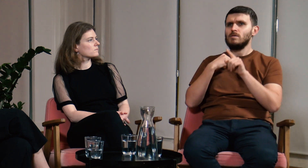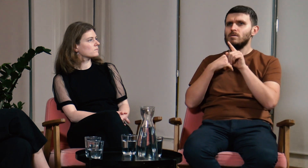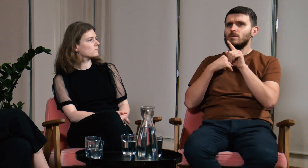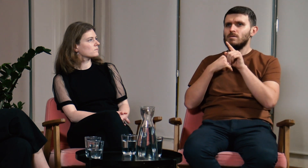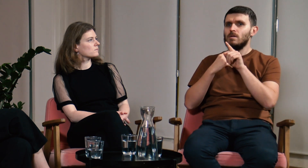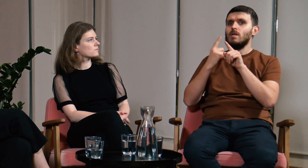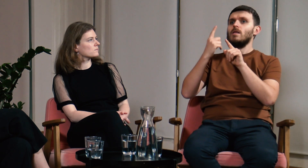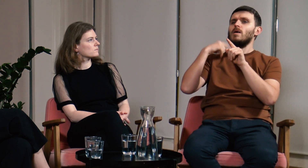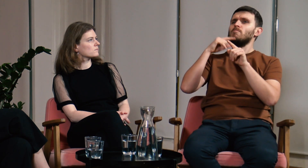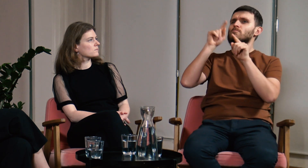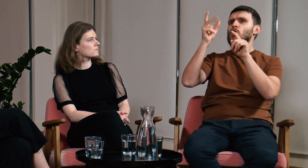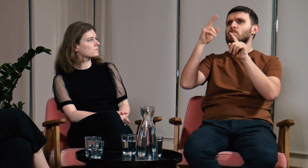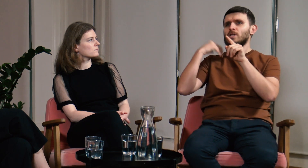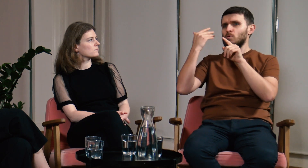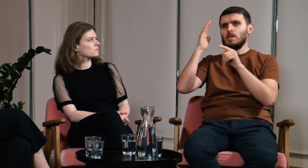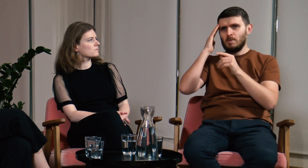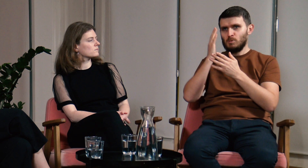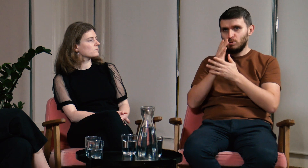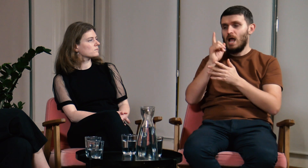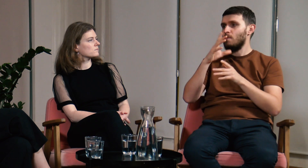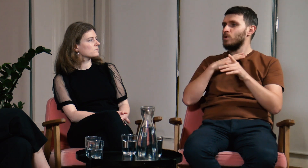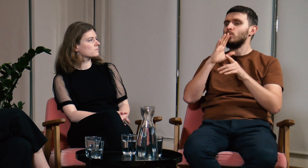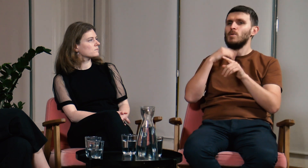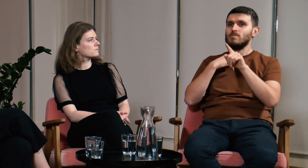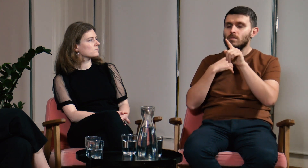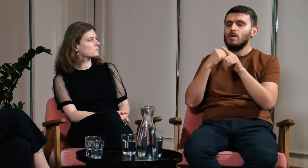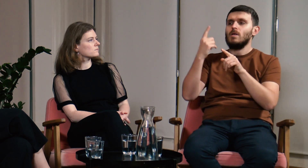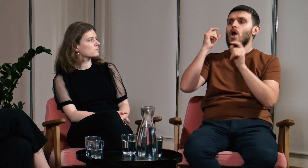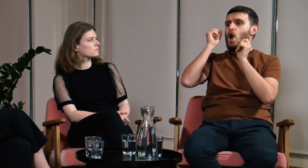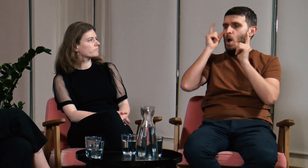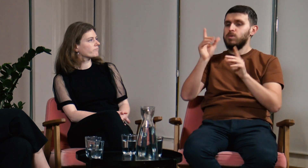Nie pamiętam już nazwiska wykładowcy, ale zaczął on opowiadać o czymś co mnie oświeciło.